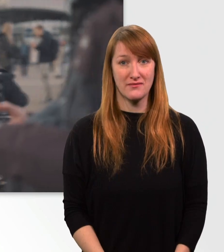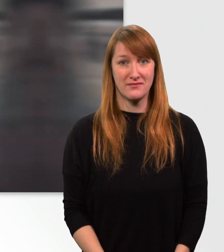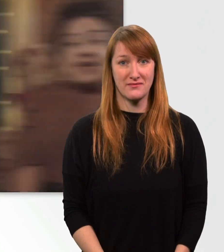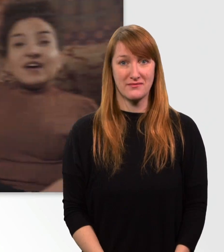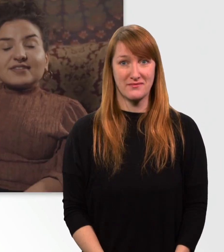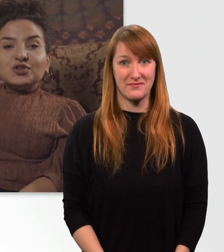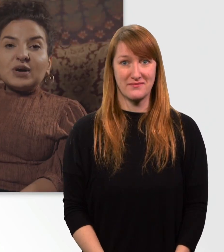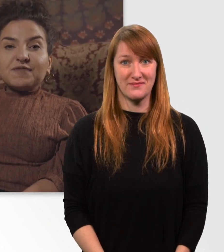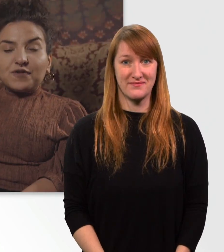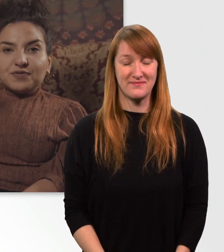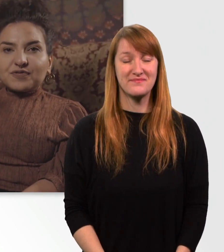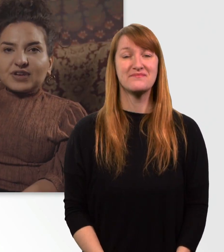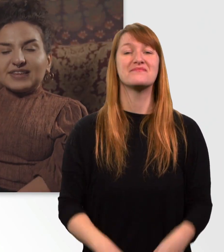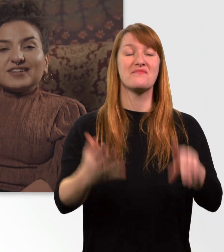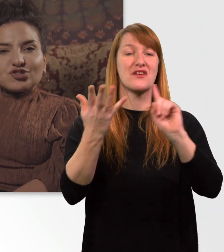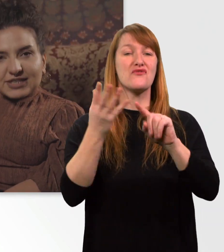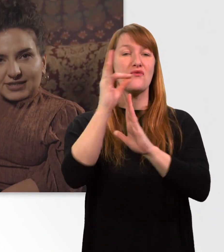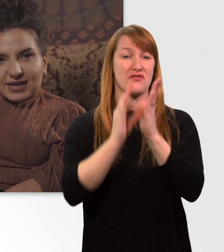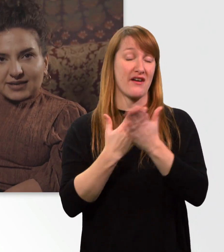Fakt Nr. 5, die Geschwindigkeit.